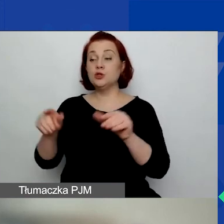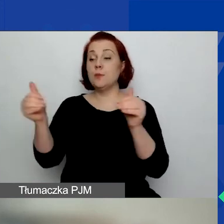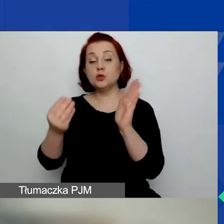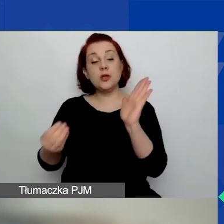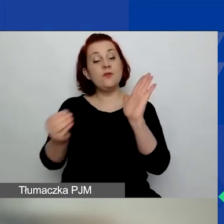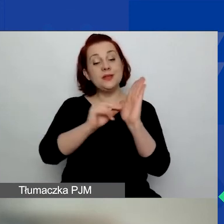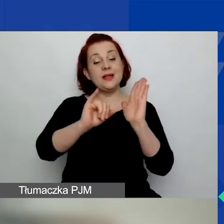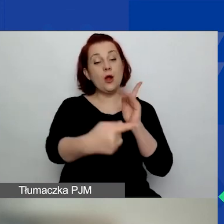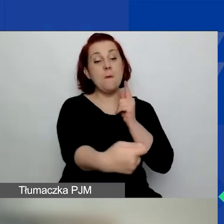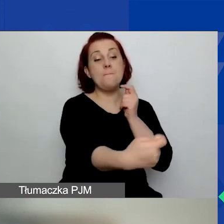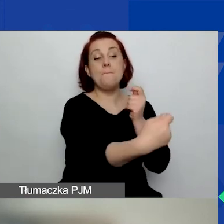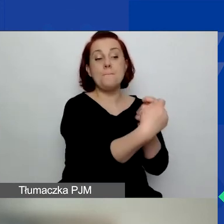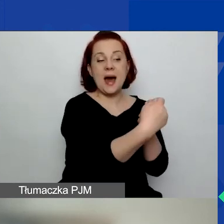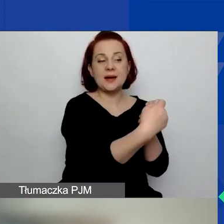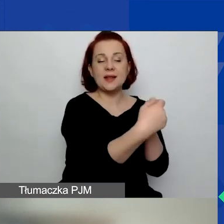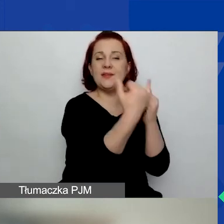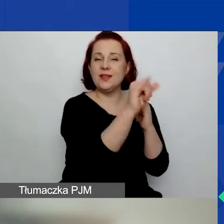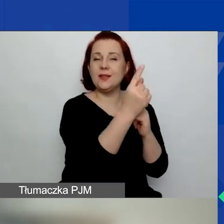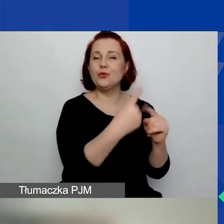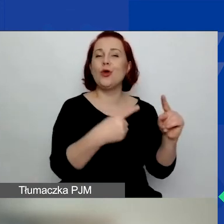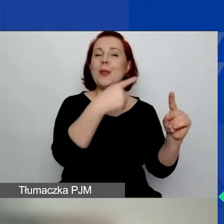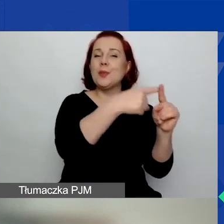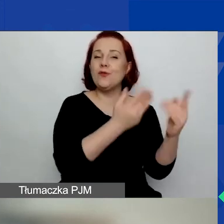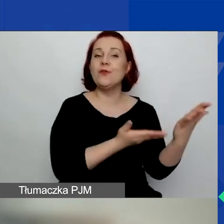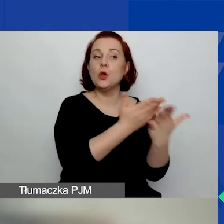w jednym dodatkowym wniosku składanym przez inną organizację.